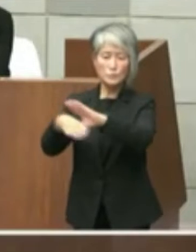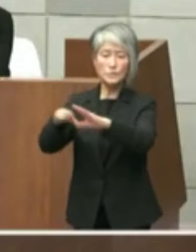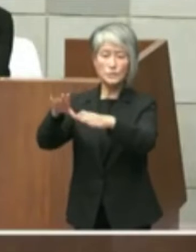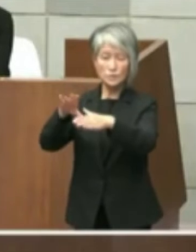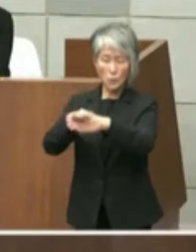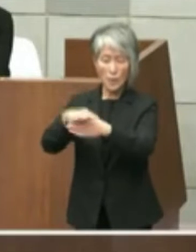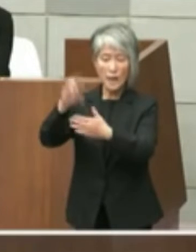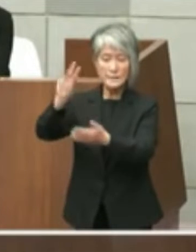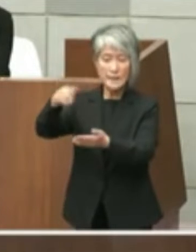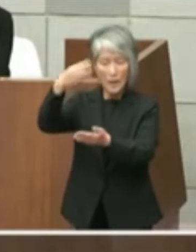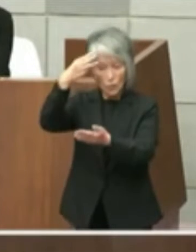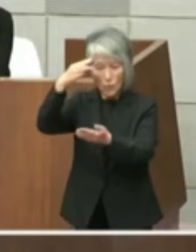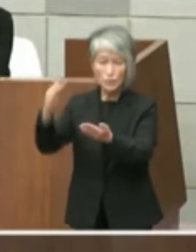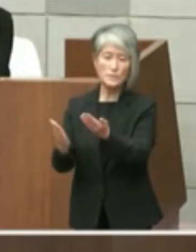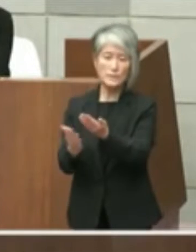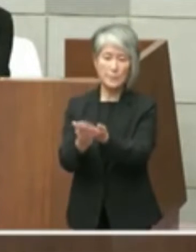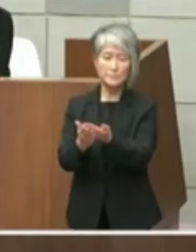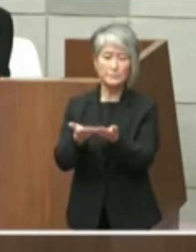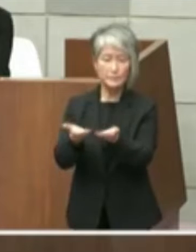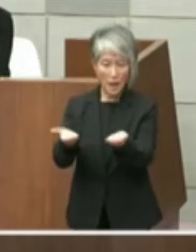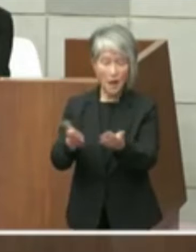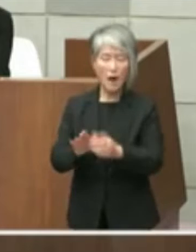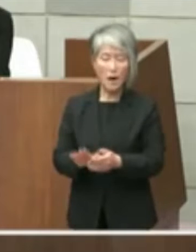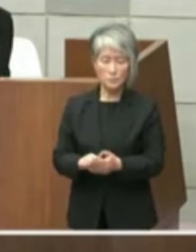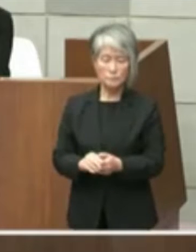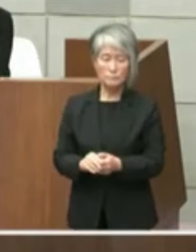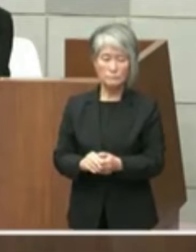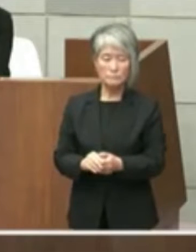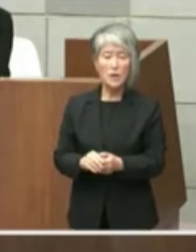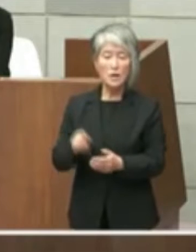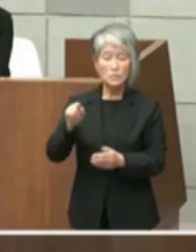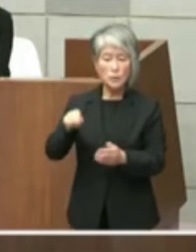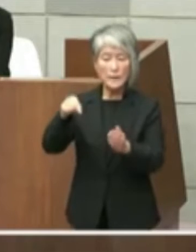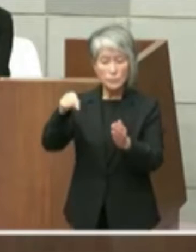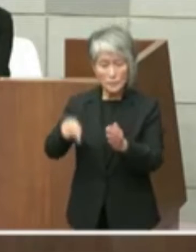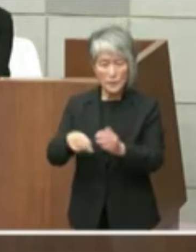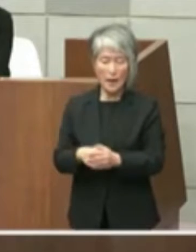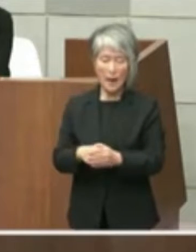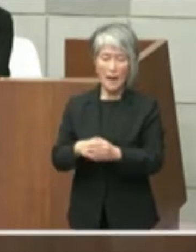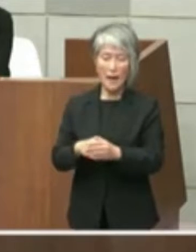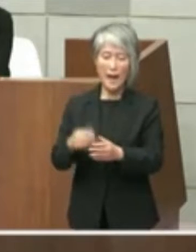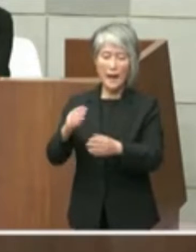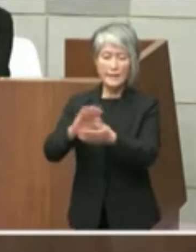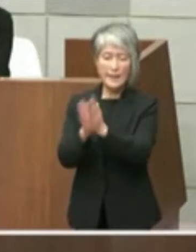して交付されています これにあってはこの間の県立図書館を巡る